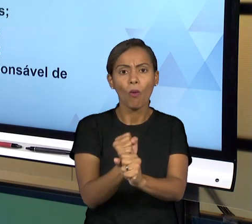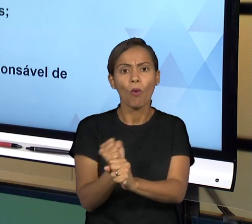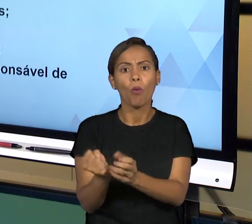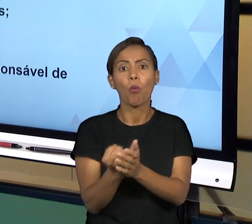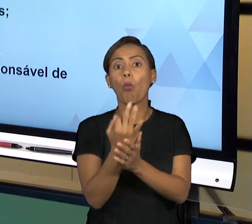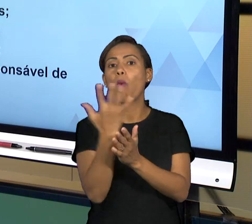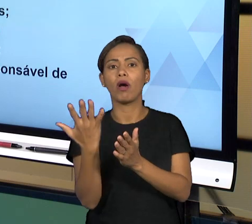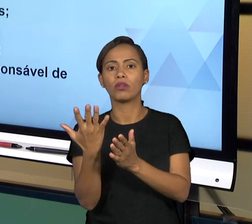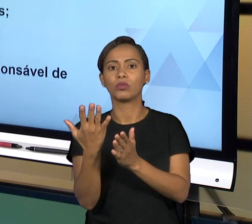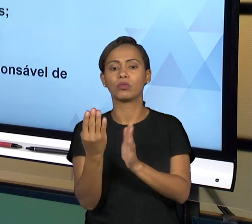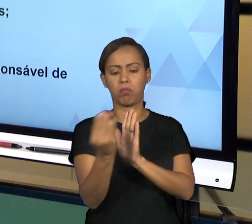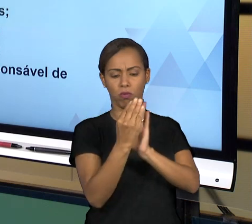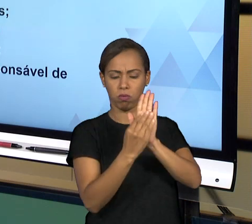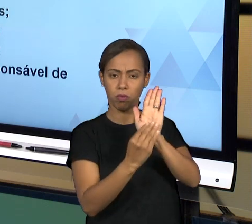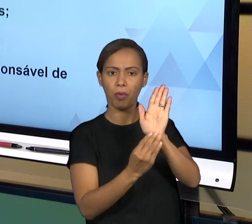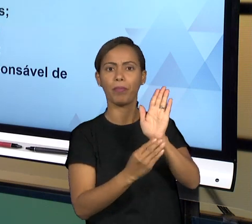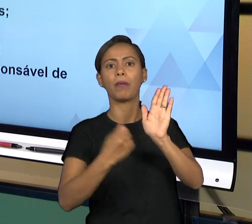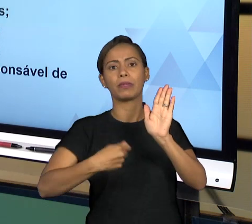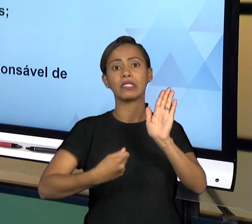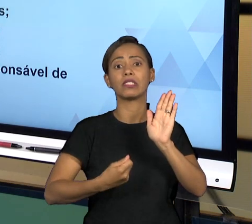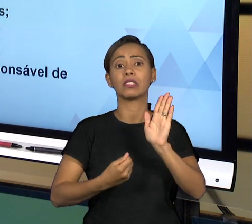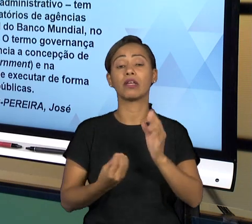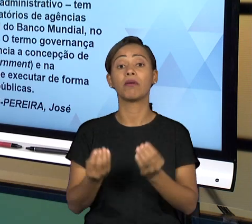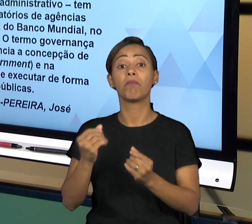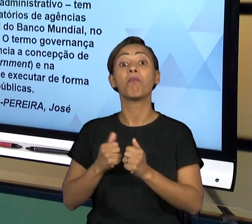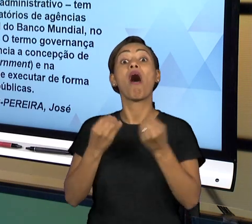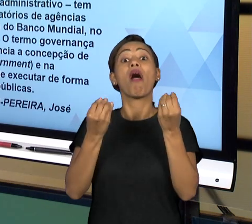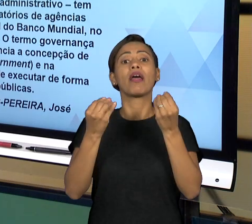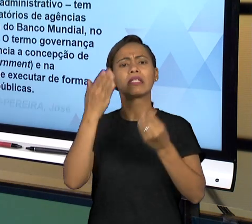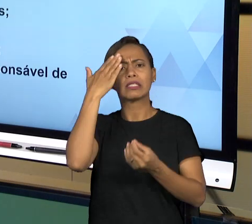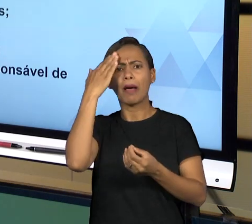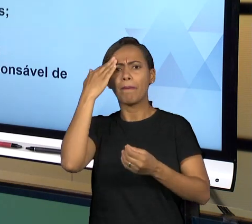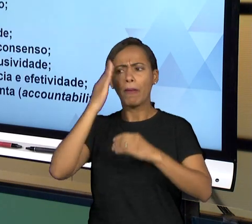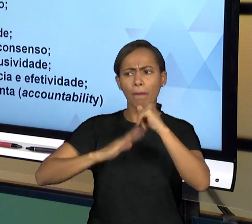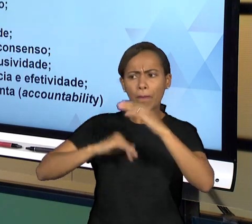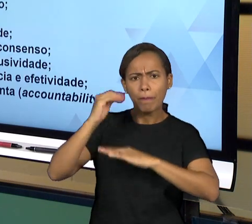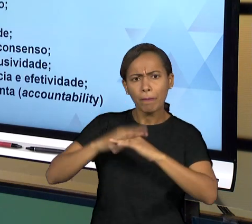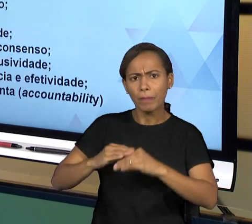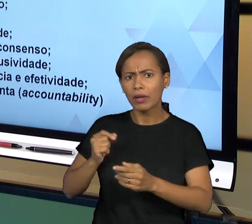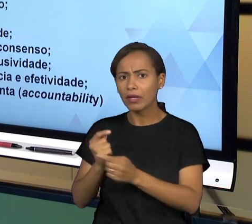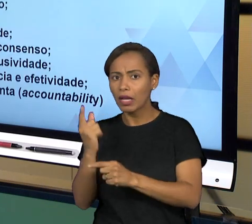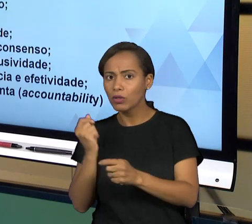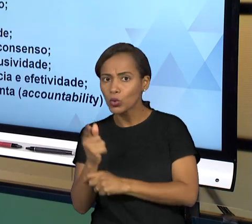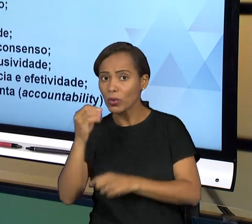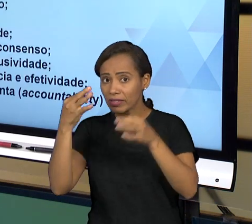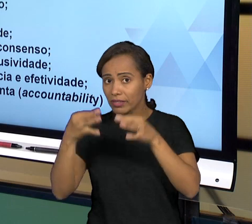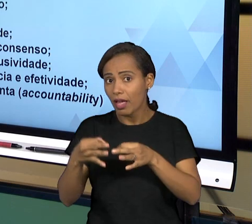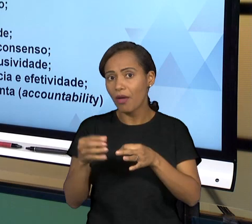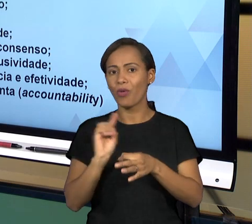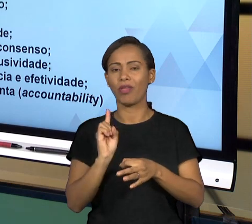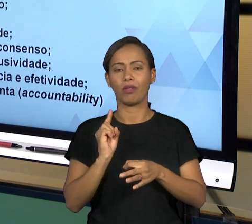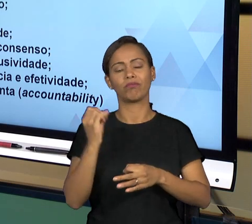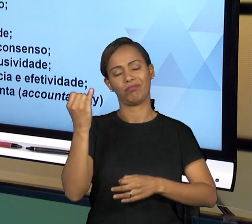DA PRESTAÇÃO DO SERVIÇO. ALGUNS PRINCÍPIOS QUE SÃO MENCIONADOS, OITO PRINCIPAIS CARACTERÍSTICAS